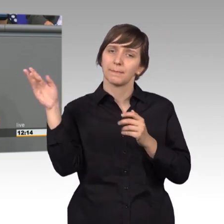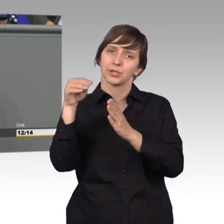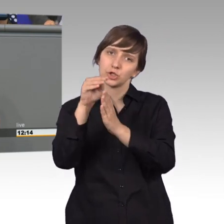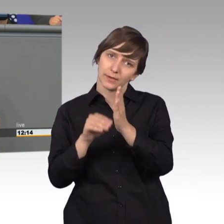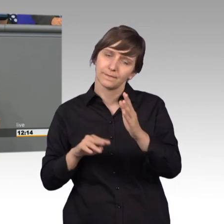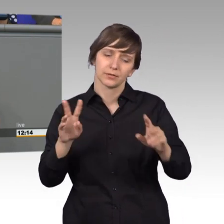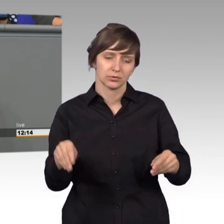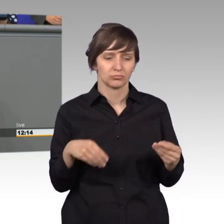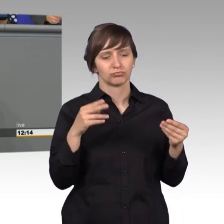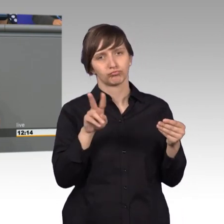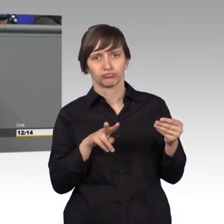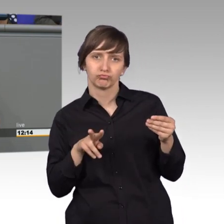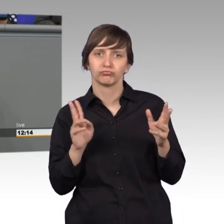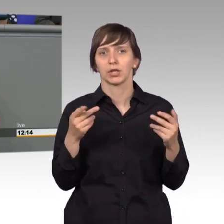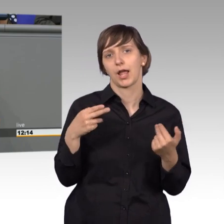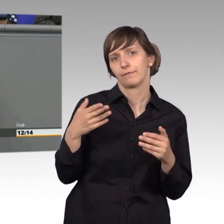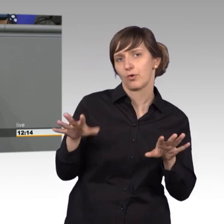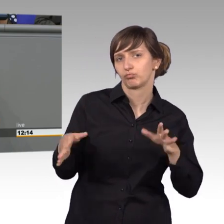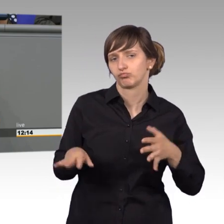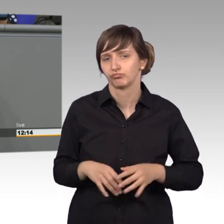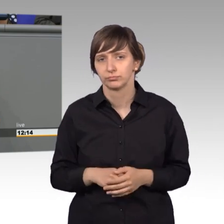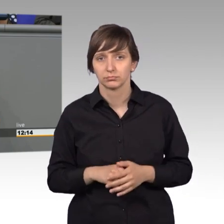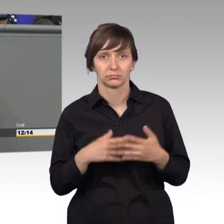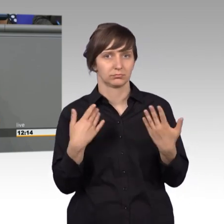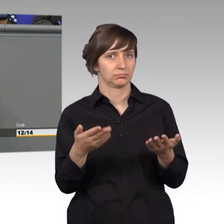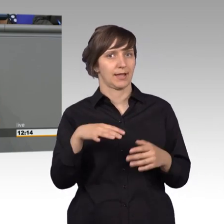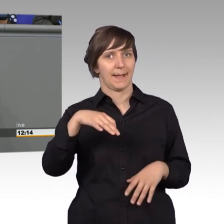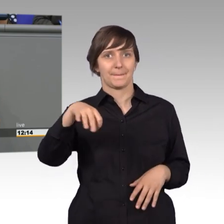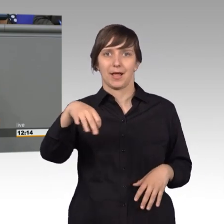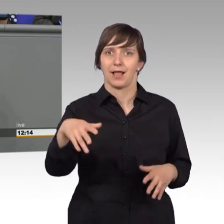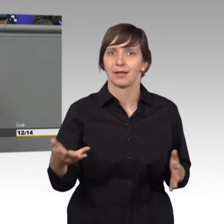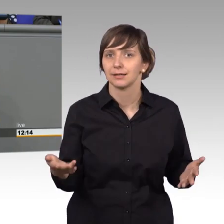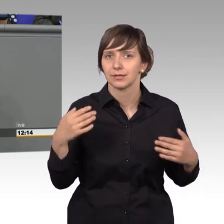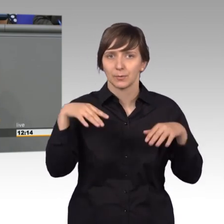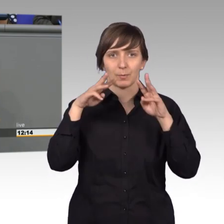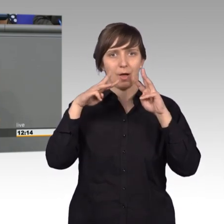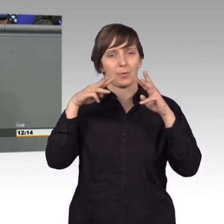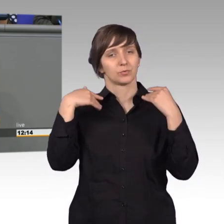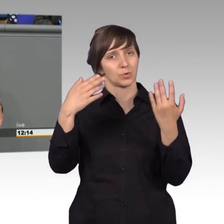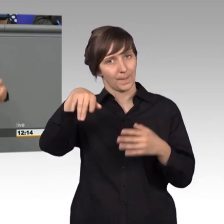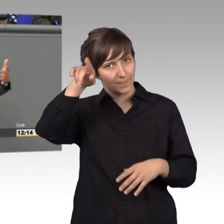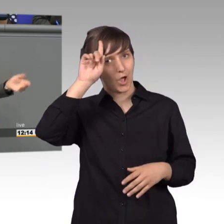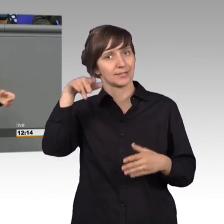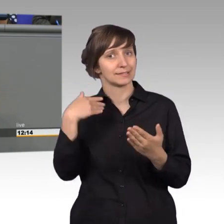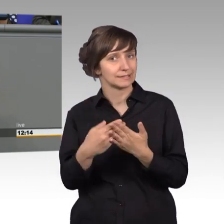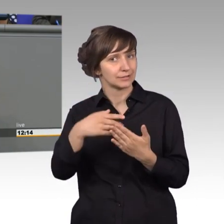mehr oder weniger beantwortet. Das war einmalig, meine Damen und Herren, das war eben in Preußen, das war Deutschland und wir sollten Preußen